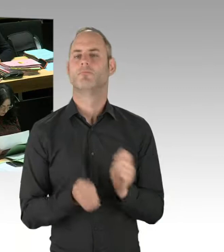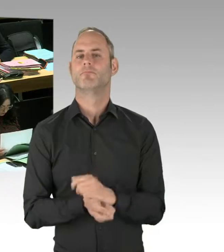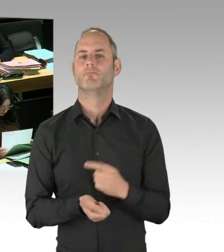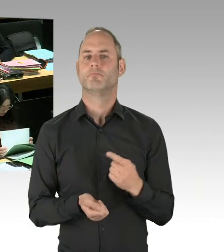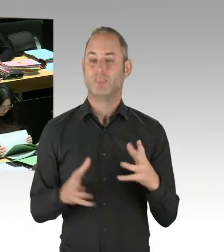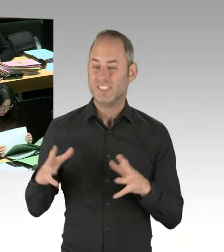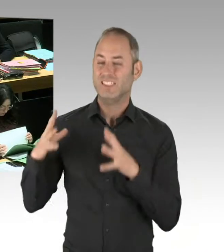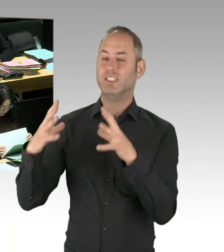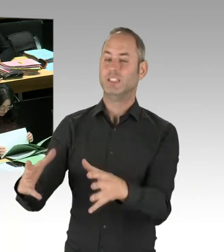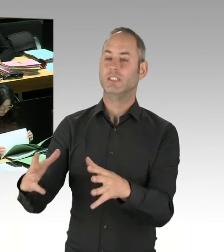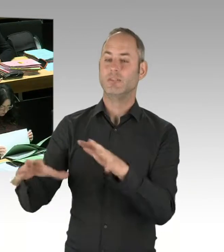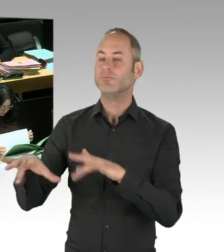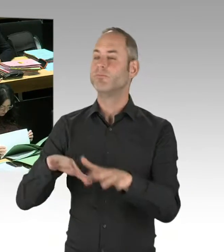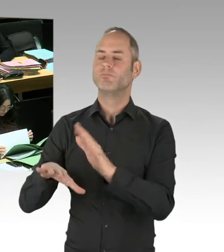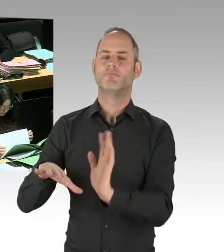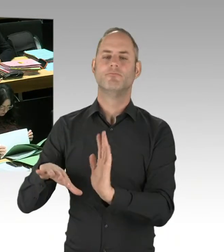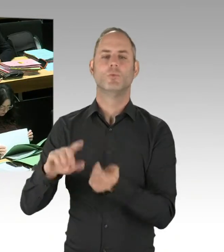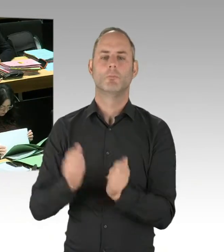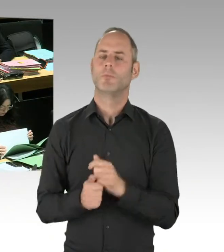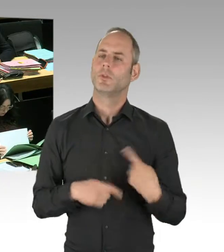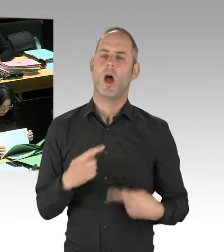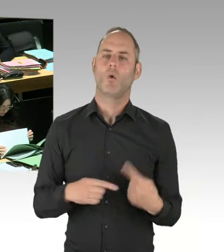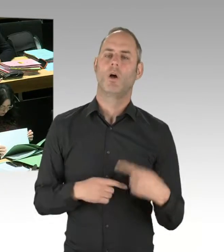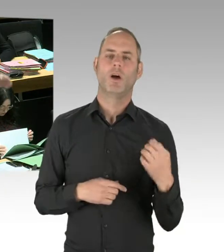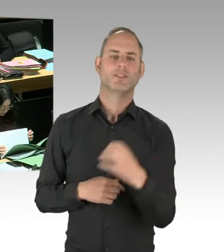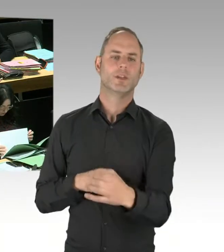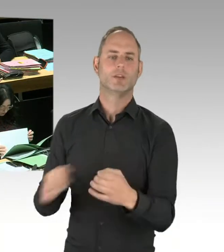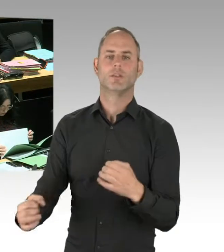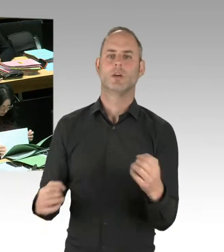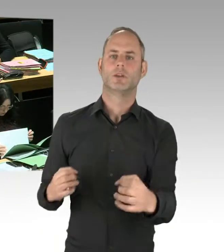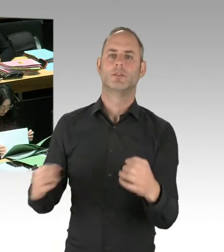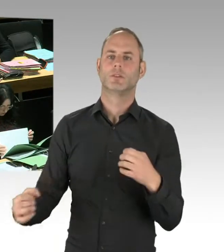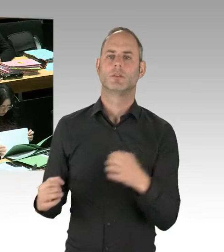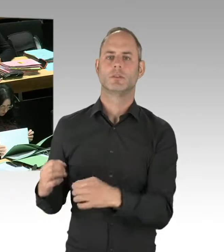die wir verstärkt in den Görlitzer Park schicken. Die Senatsverwaltung für Stadtentwicklung und Wohnen